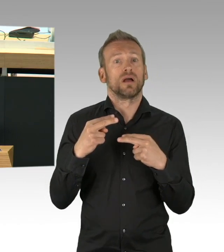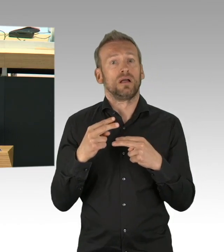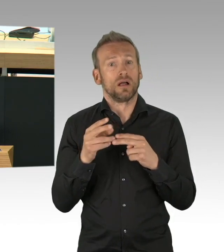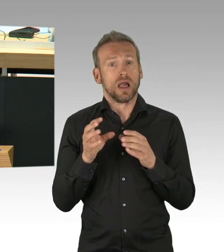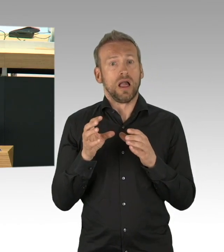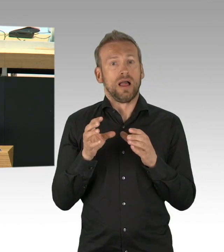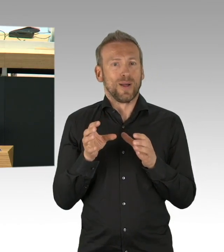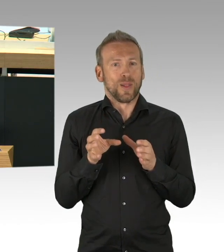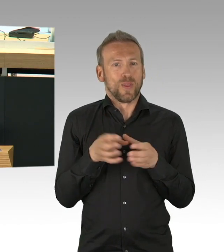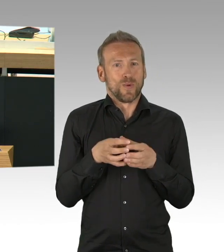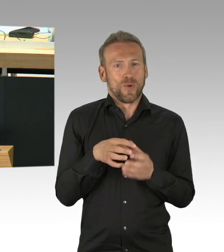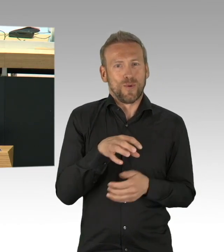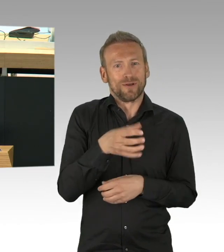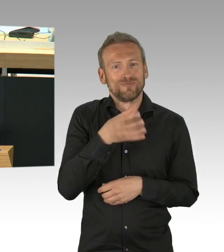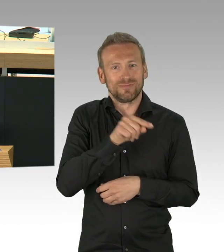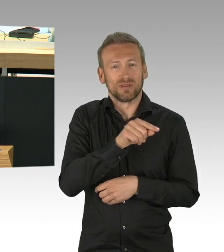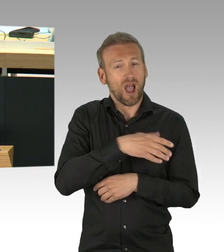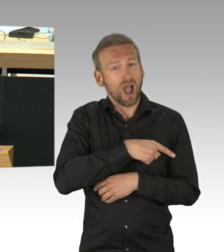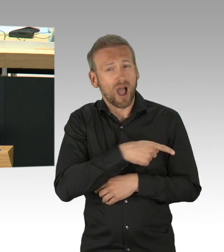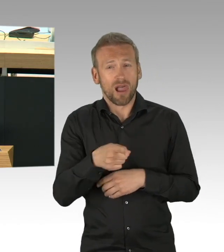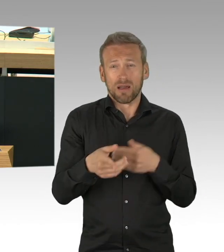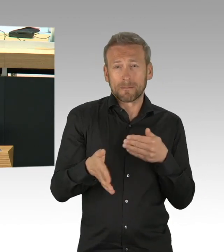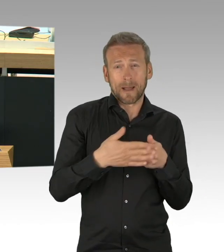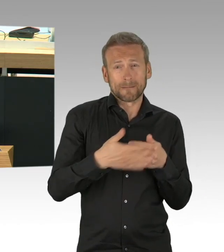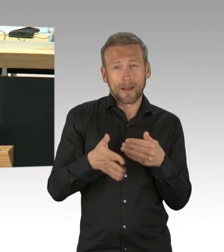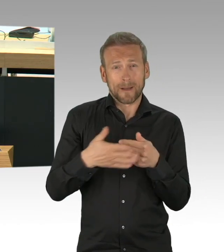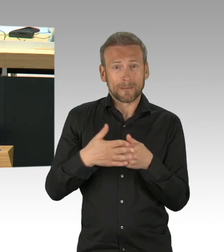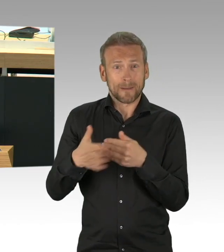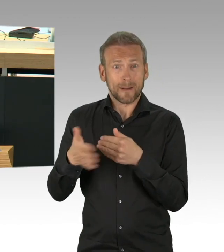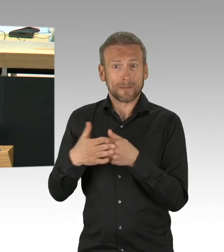Auch wenn dieser Eingriff in die Grund- und Freiheitsrechte massiv waren,